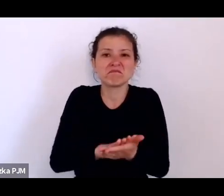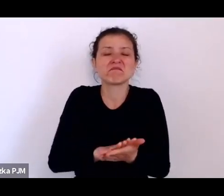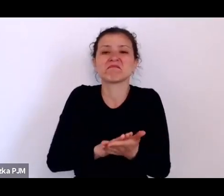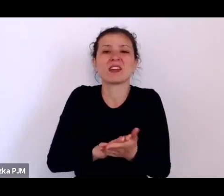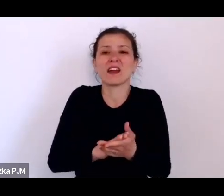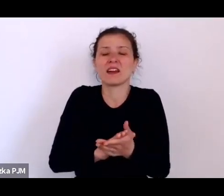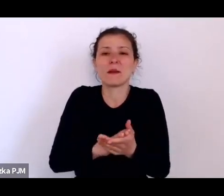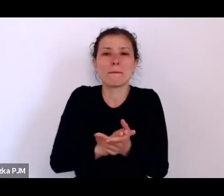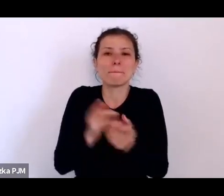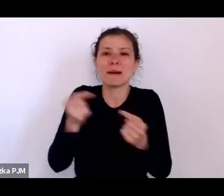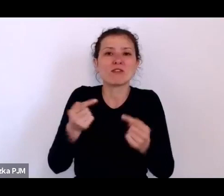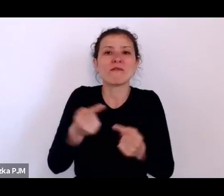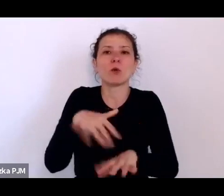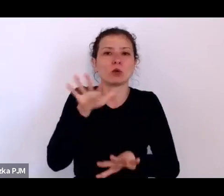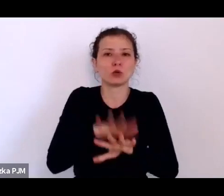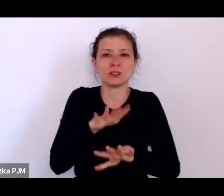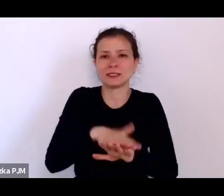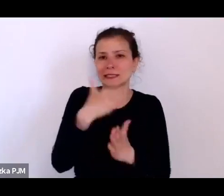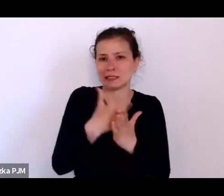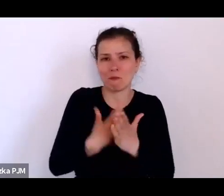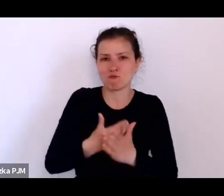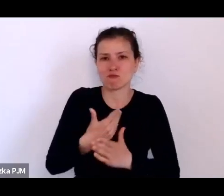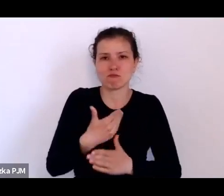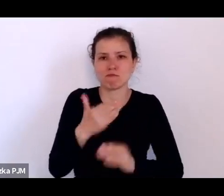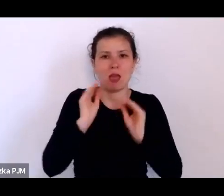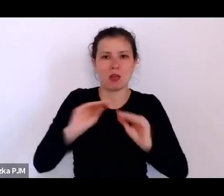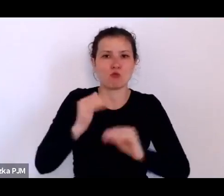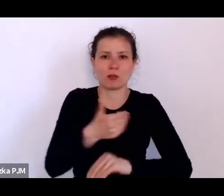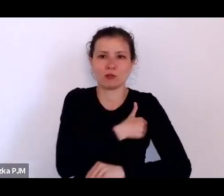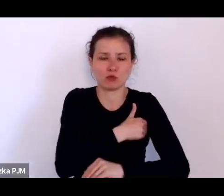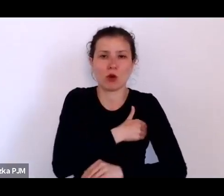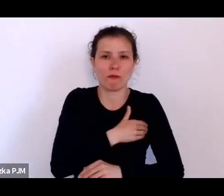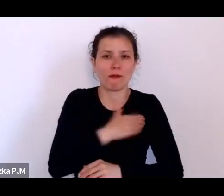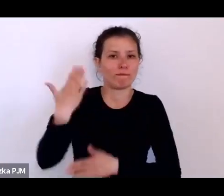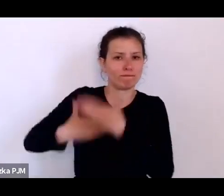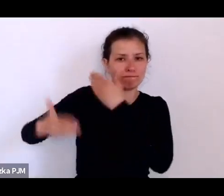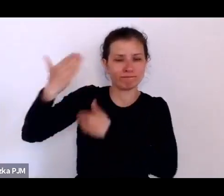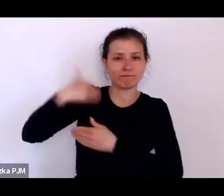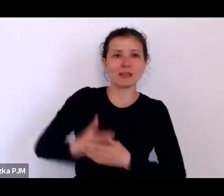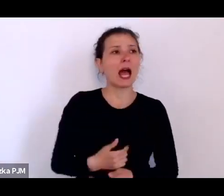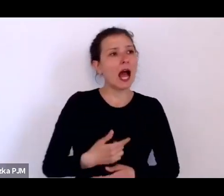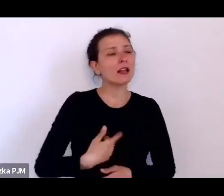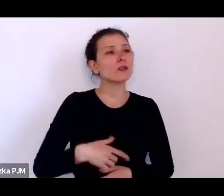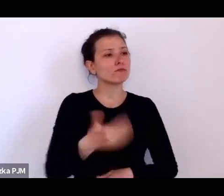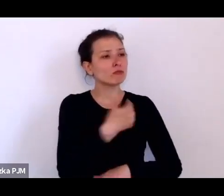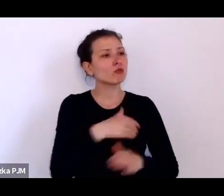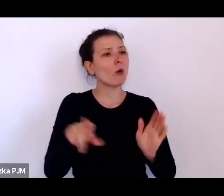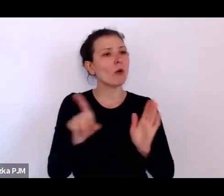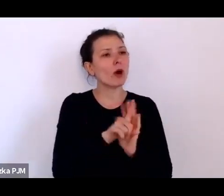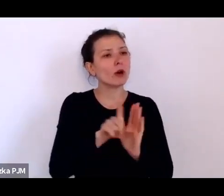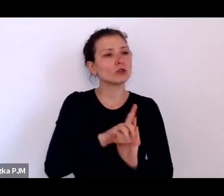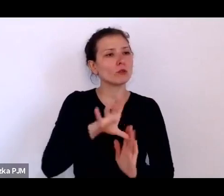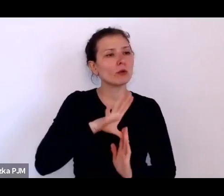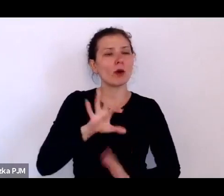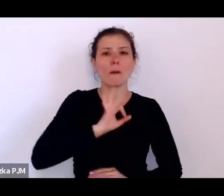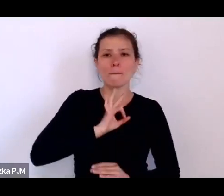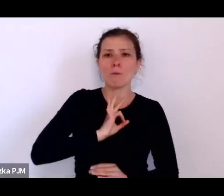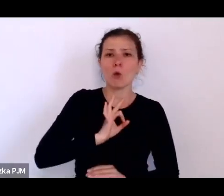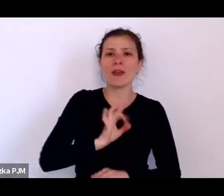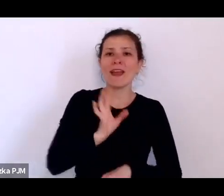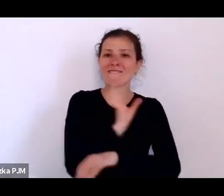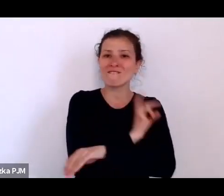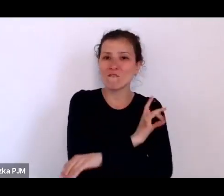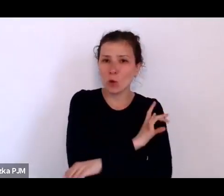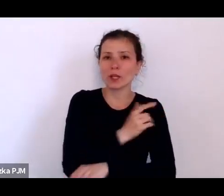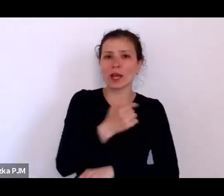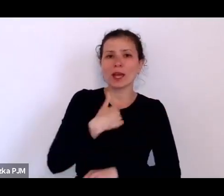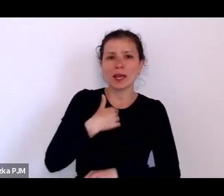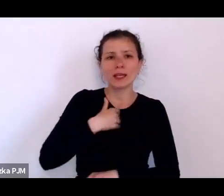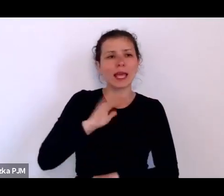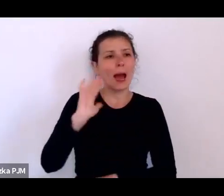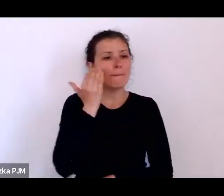że tutaj, w Krakowie, chodziło do szkoły mój wujek, którego znałam jako 80 letniego człowieka